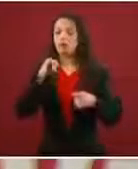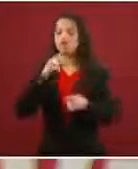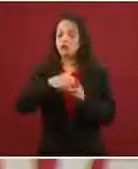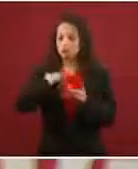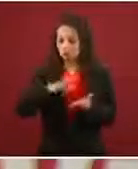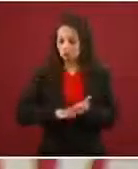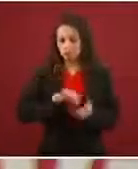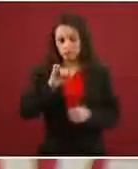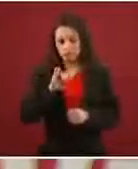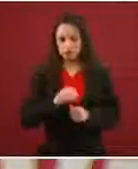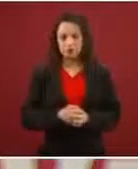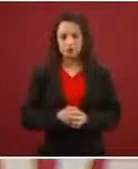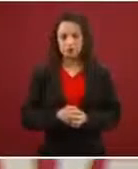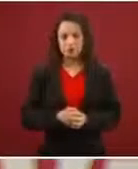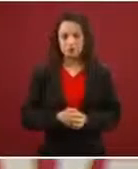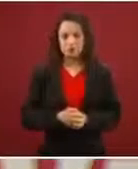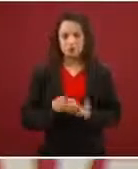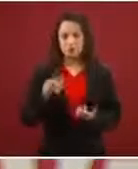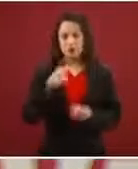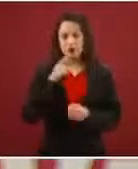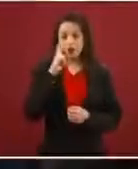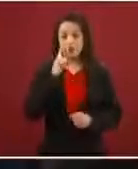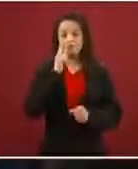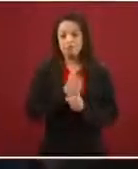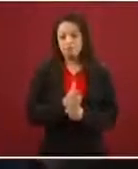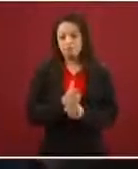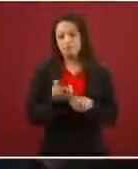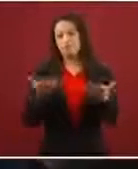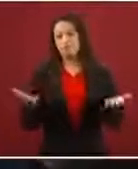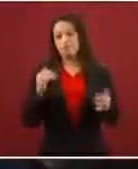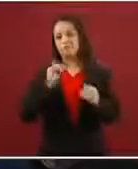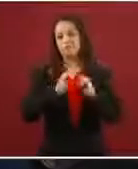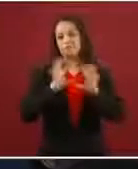Bueno, pues es lógico, no necesariamente las personas conocen qué es lo que la ley